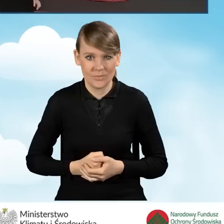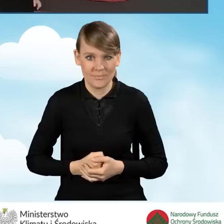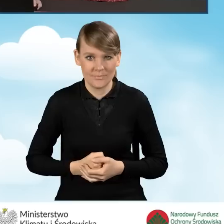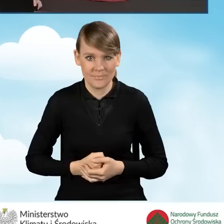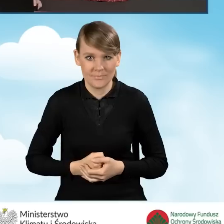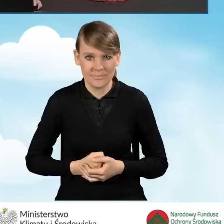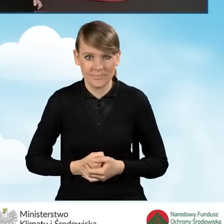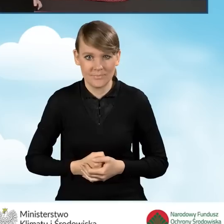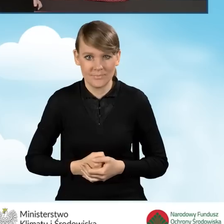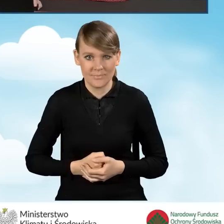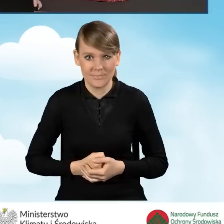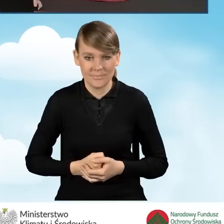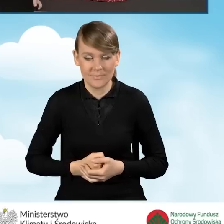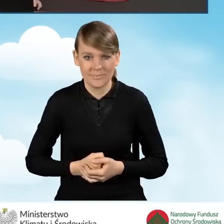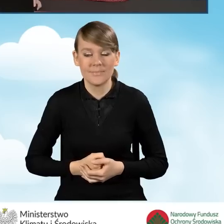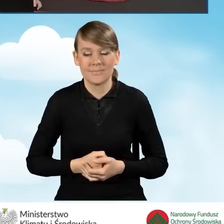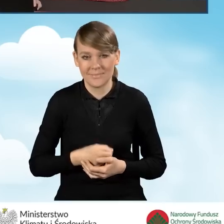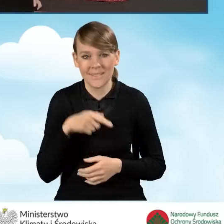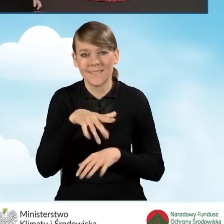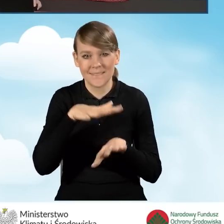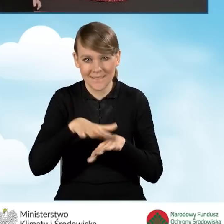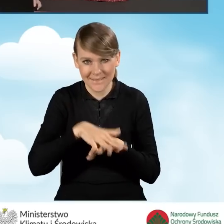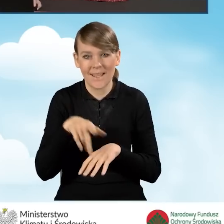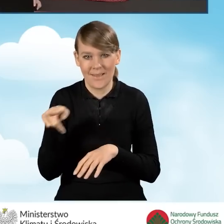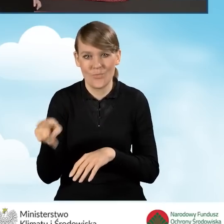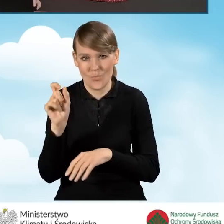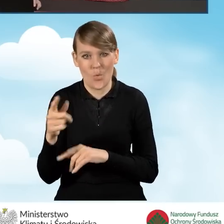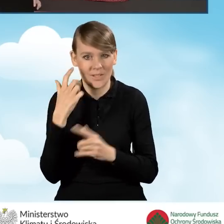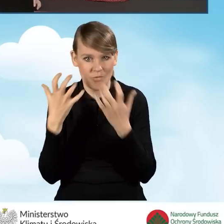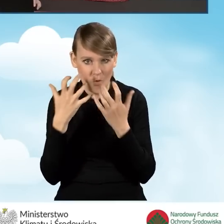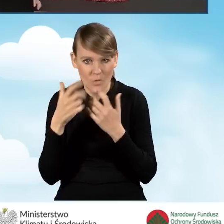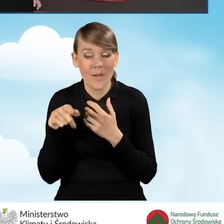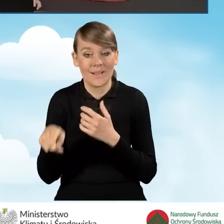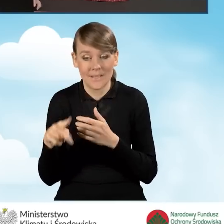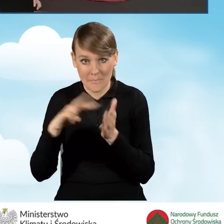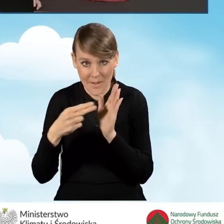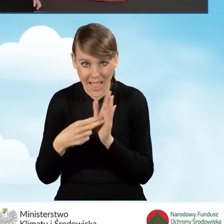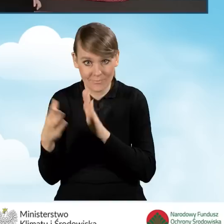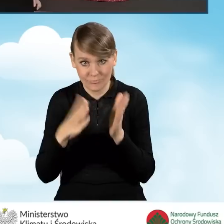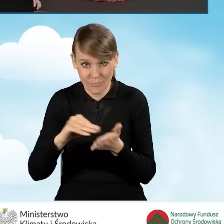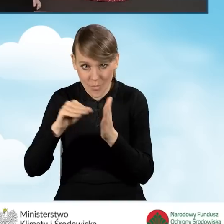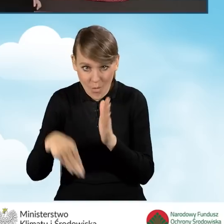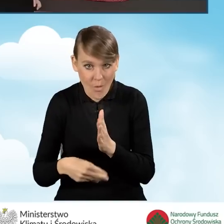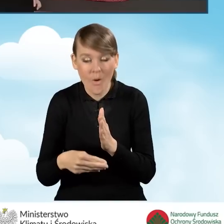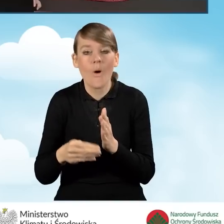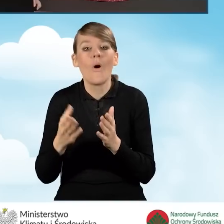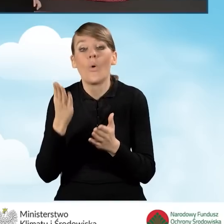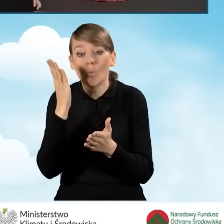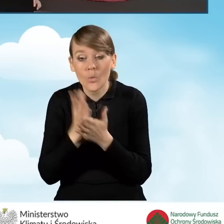Zresztą nasz system informuje nas o tym, że zamierzamy przygotować wniosek do podpisu i tej operacji nie będzie można cofnąć.